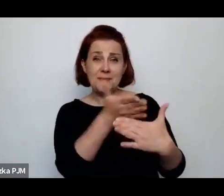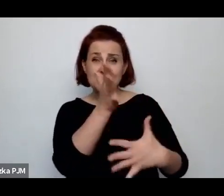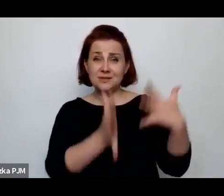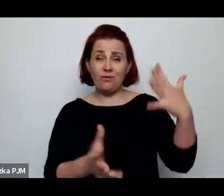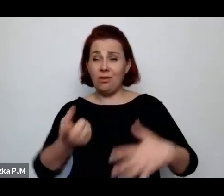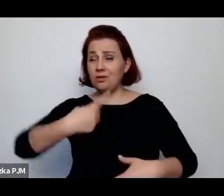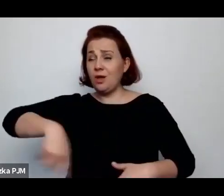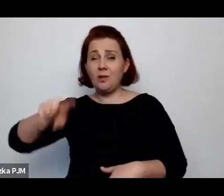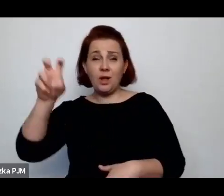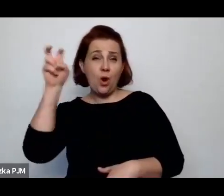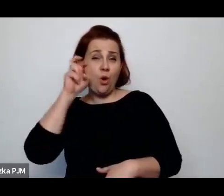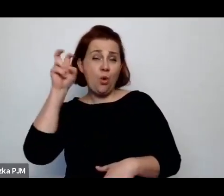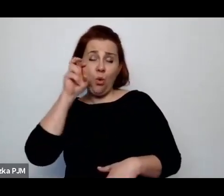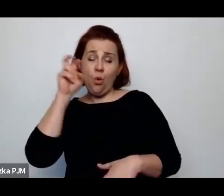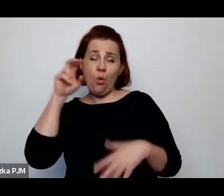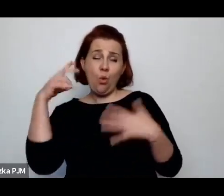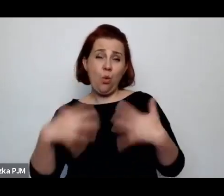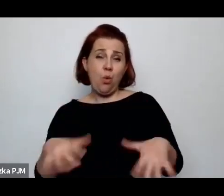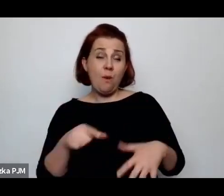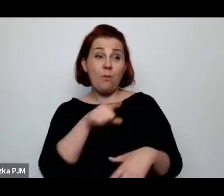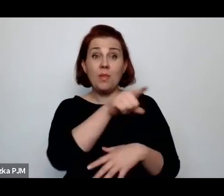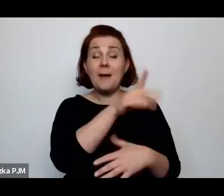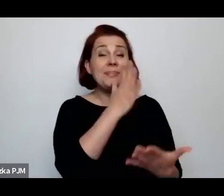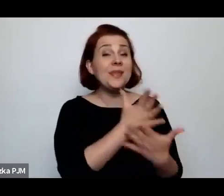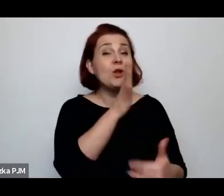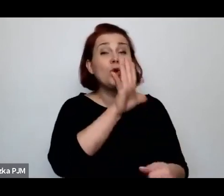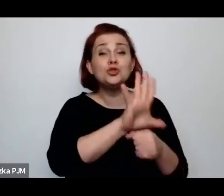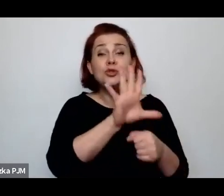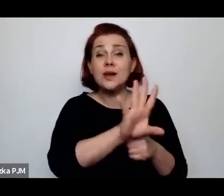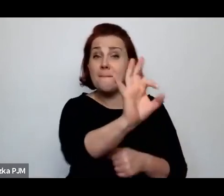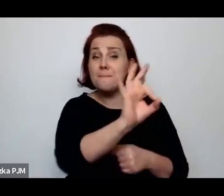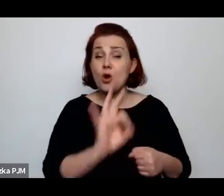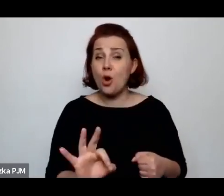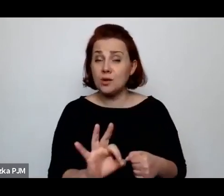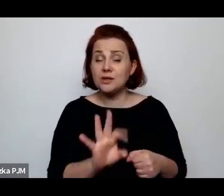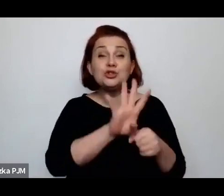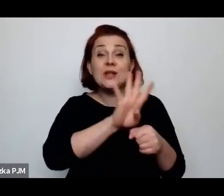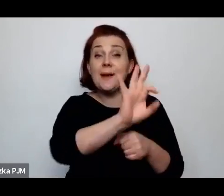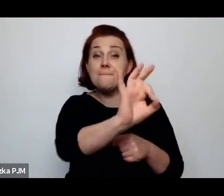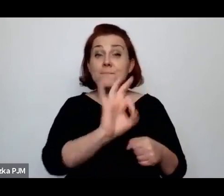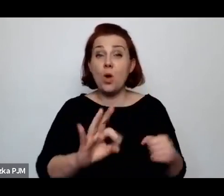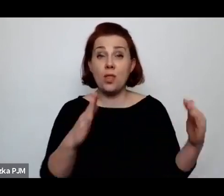Bo w międzywojniu tylko 14% miało wszystkie media.